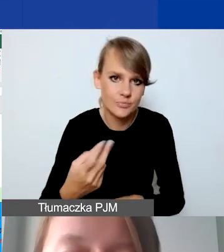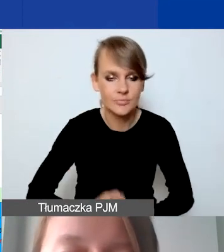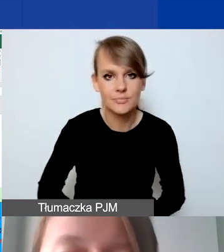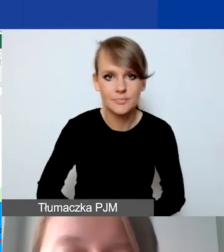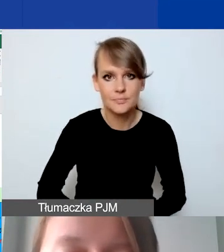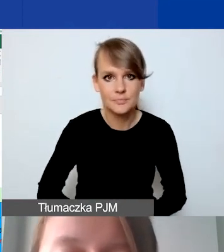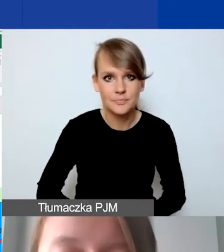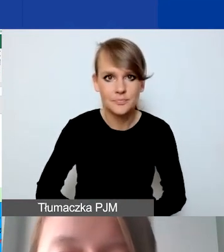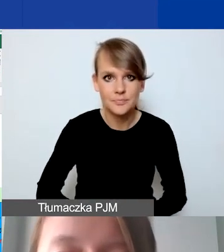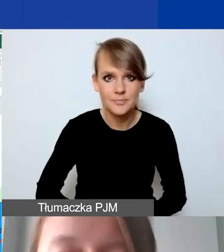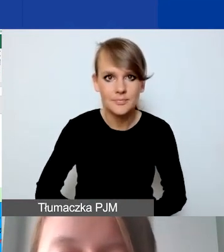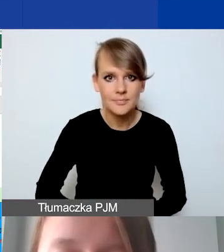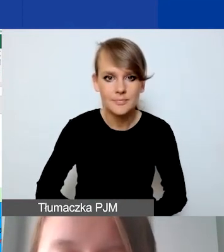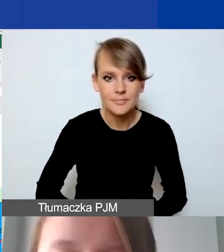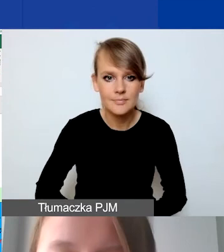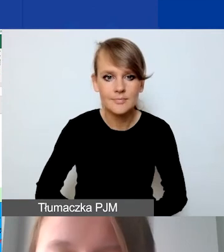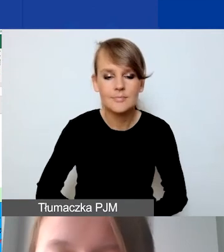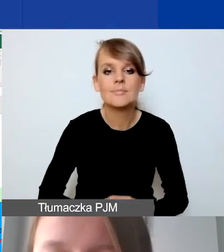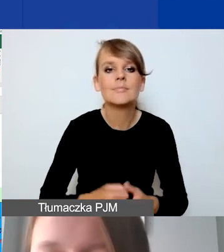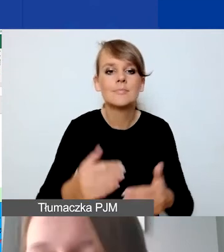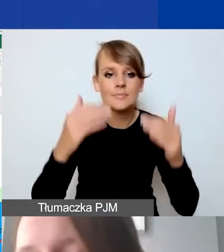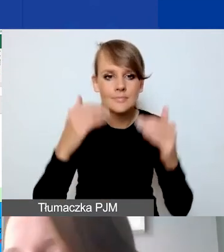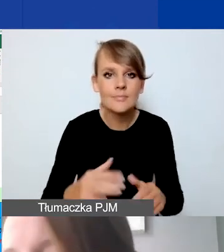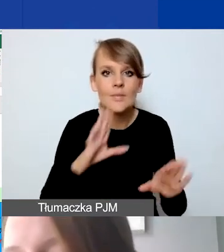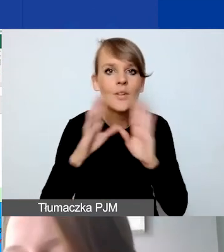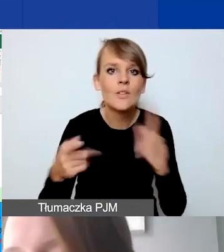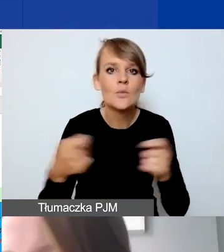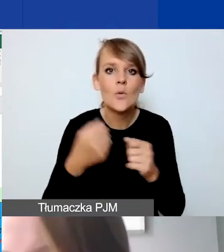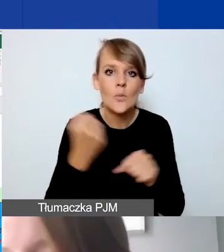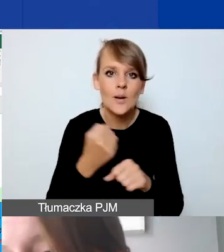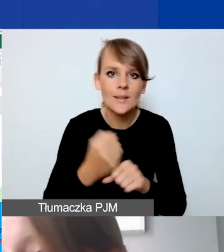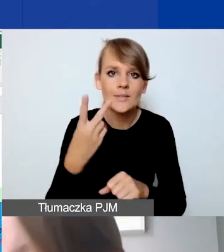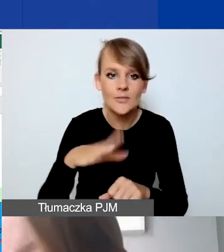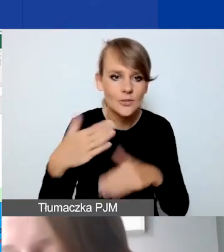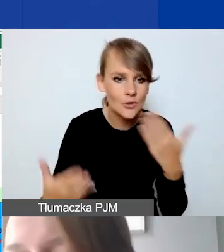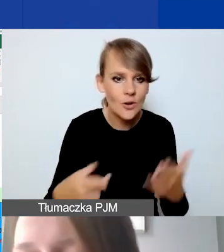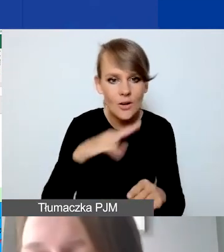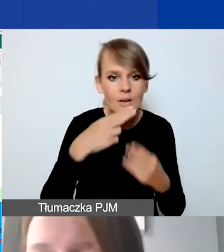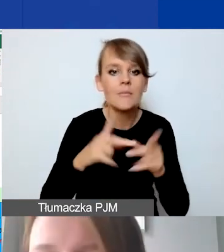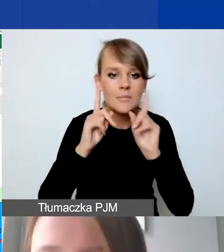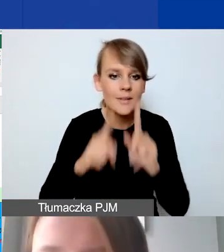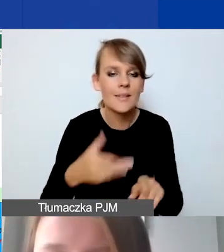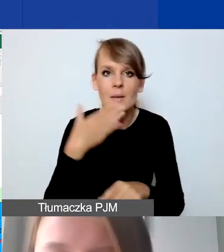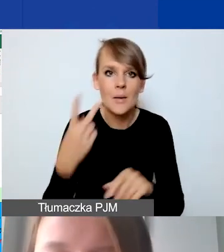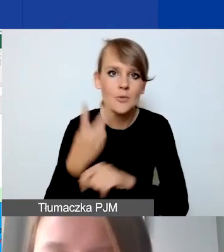Podobnie jest ze współpracą dwustronną. Tu jest prawda, nie przekracza 15% wartości podstawowej grantu,